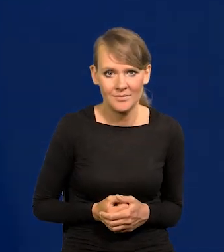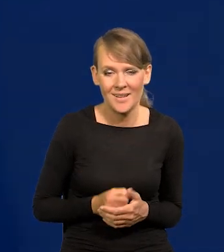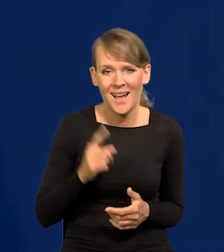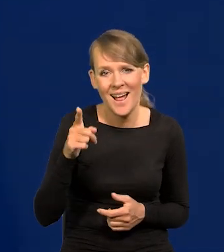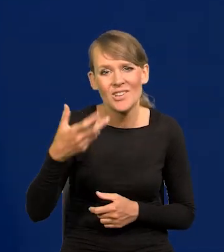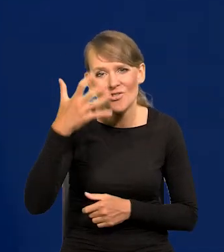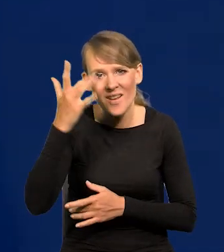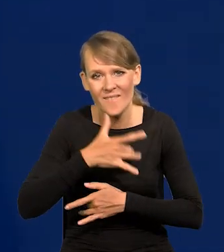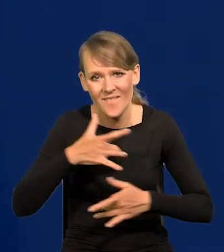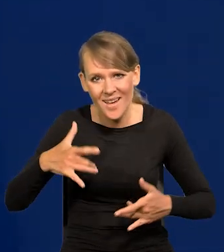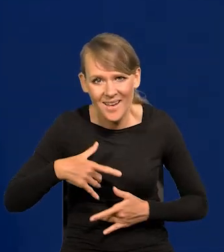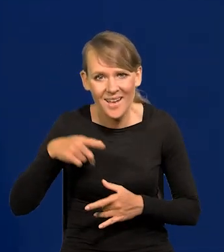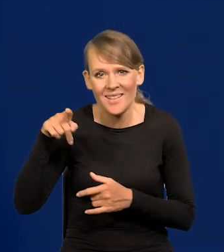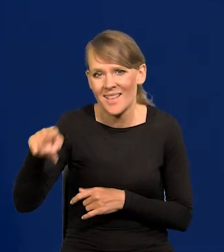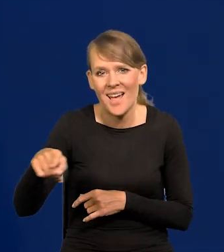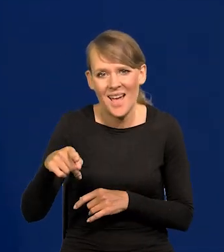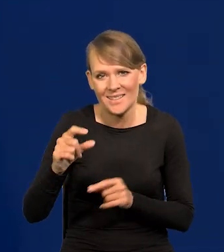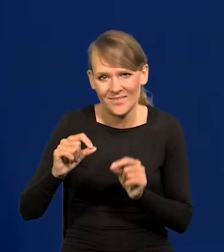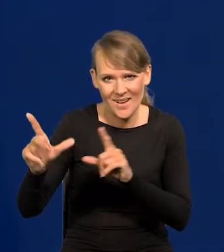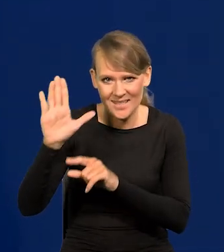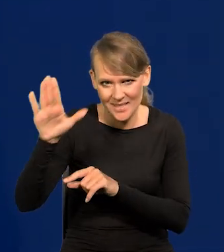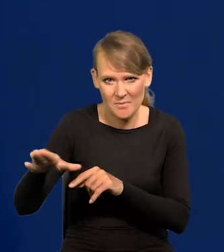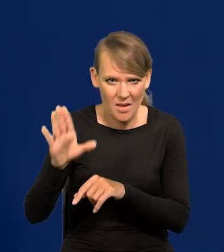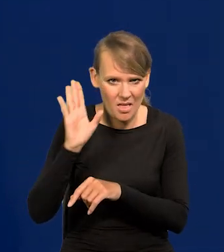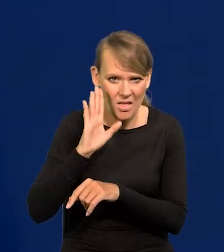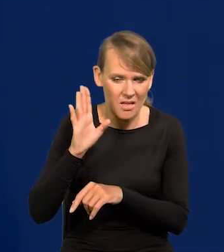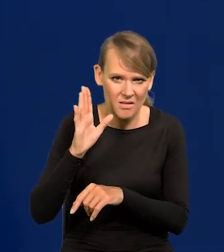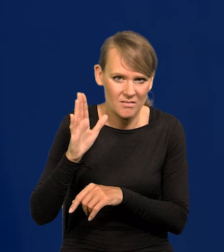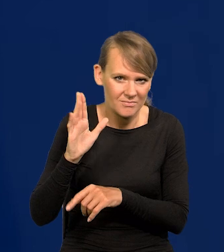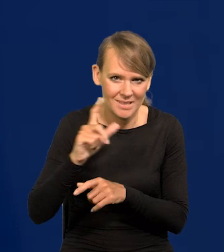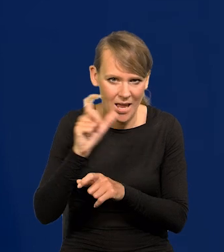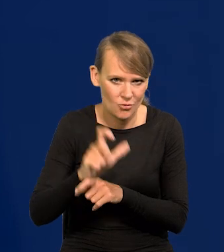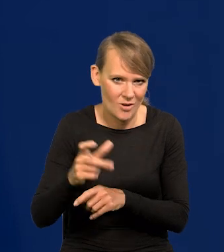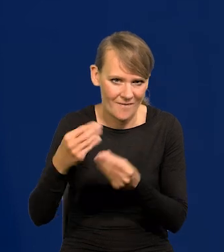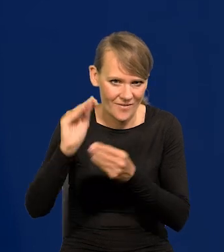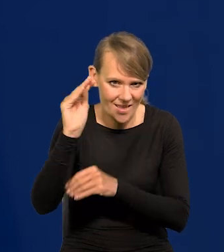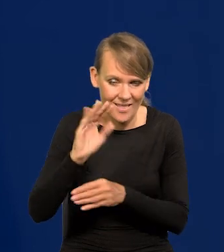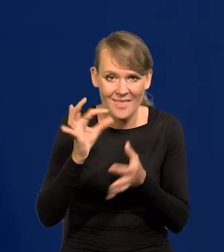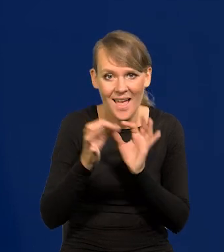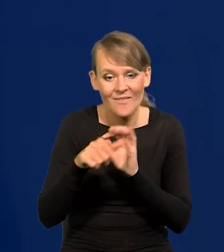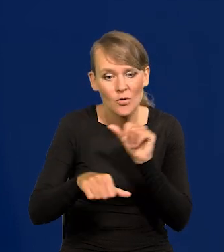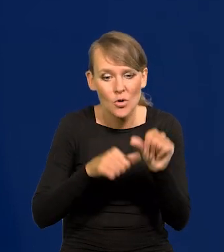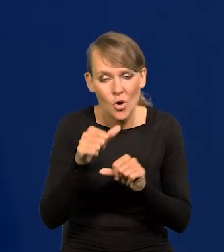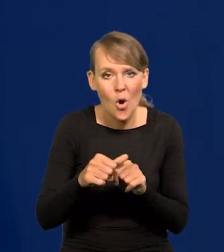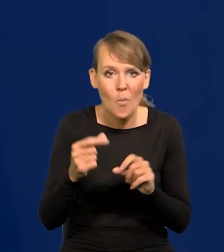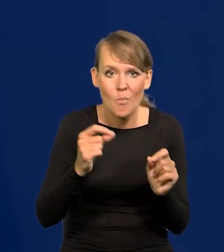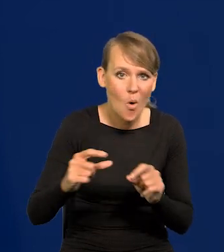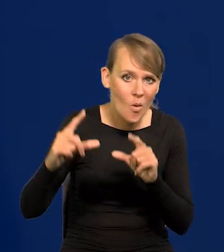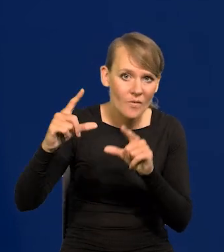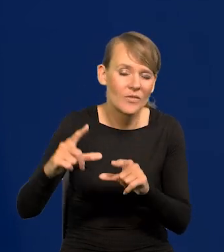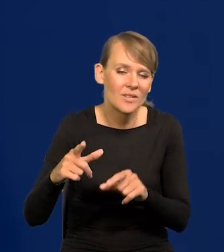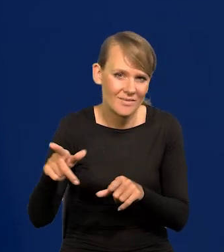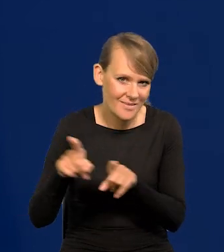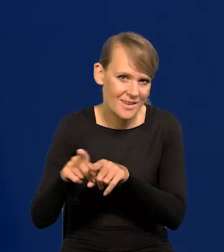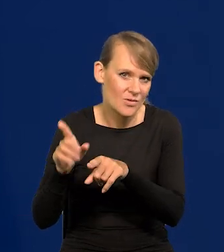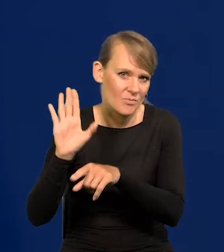Ale w Czechach i Węgrzech ta inflacja wyższa cały czas była i nawet w tym roku, w którym dokonały pierwsze podwyżek, była wyższa.